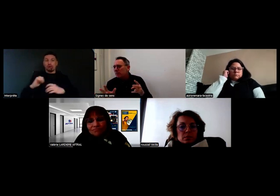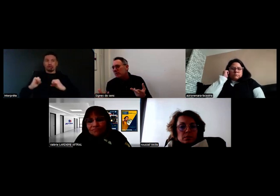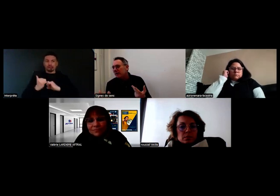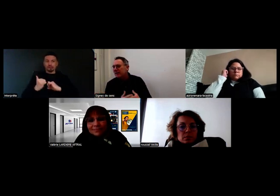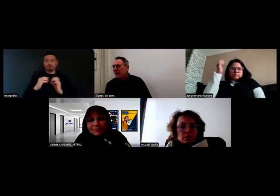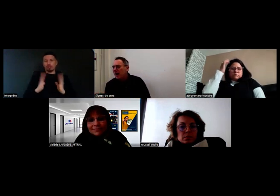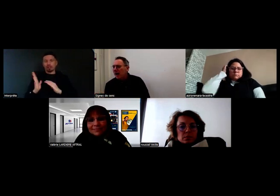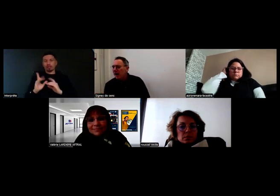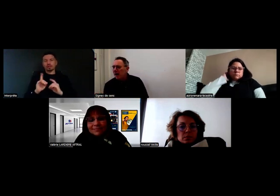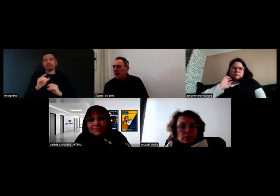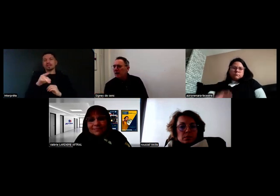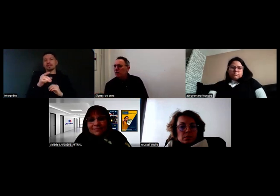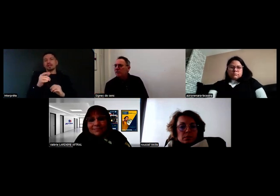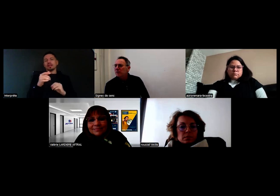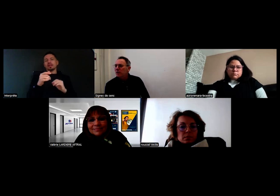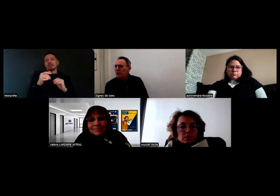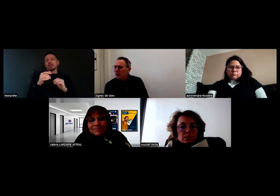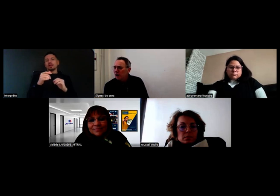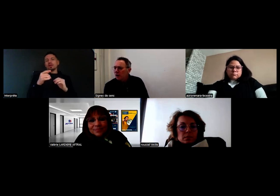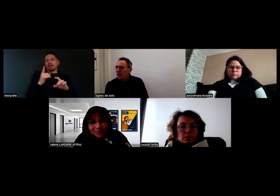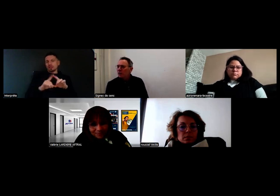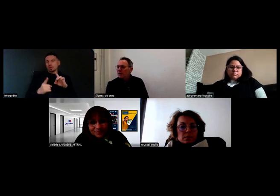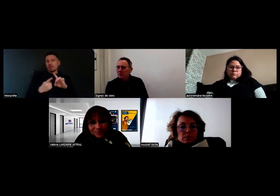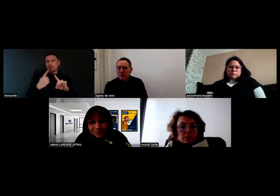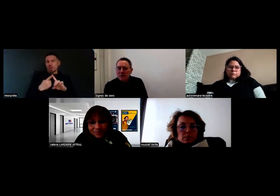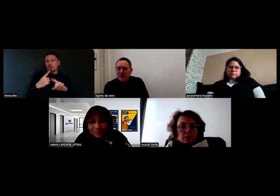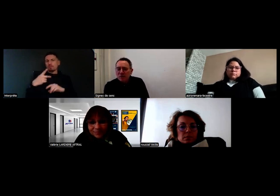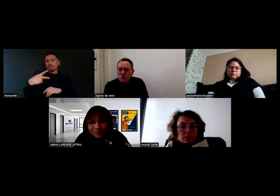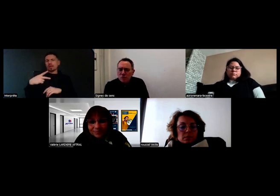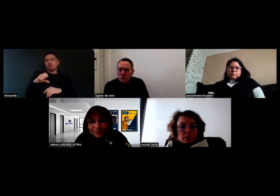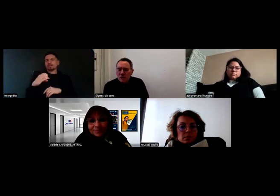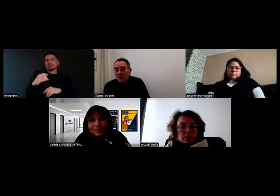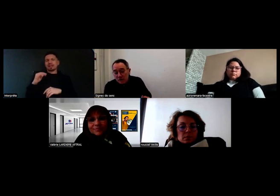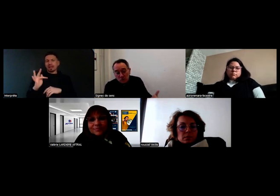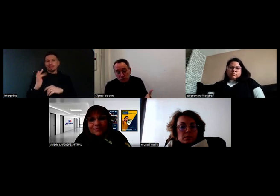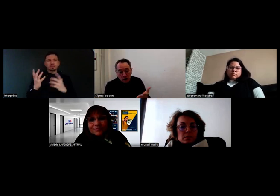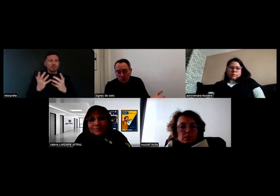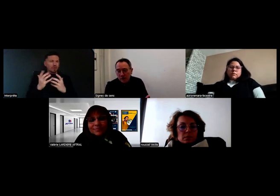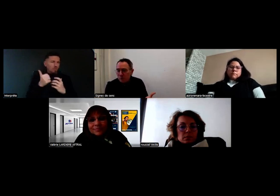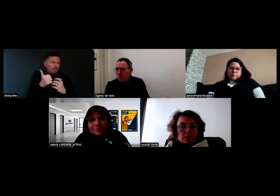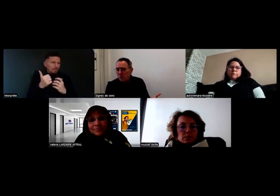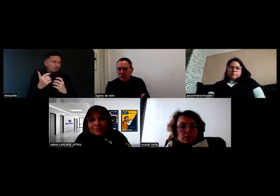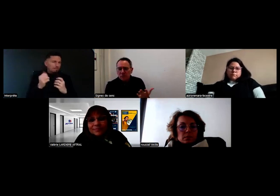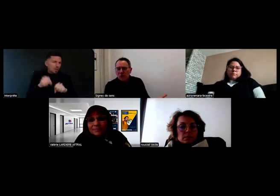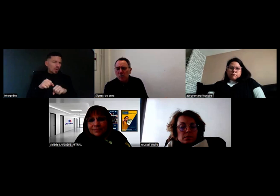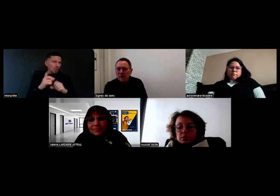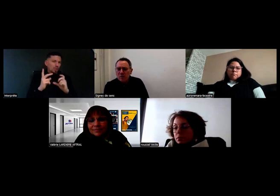mais juste parce que c'est important cette PECF, pouvez-vous nous redire dans quelle mesure c'est obligatoire ?